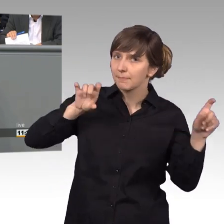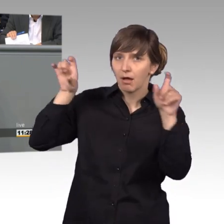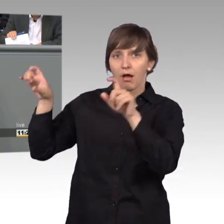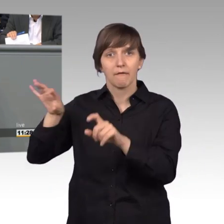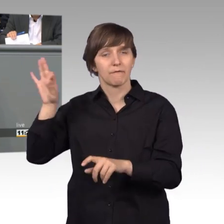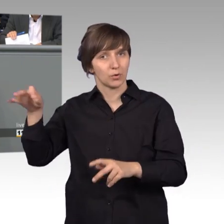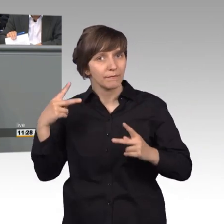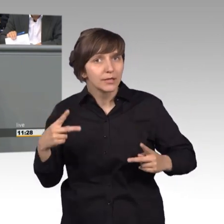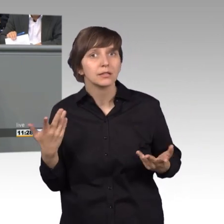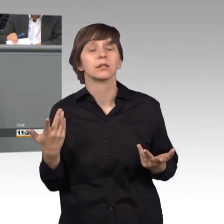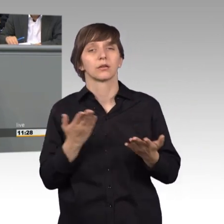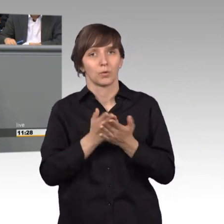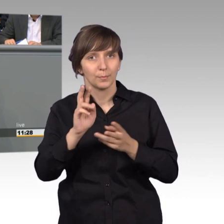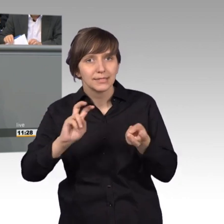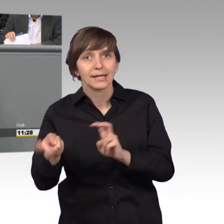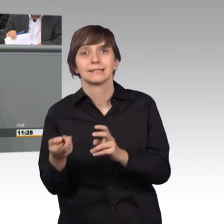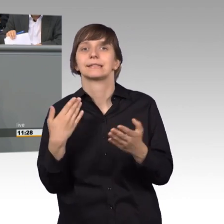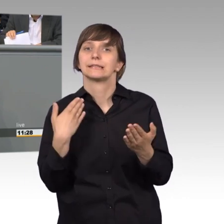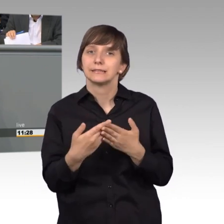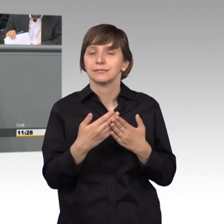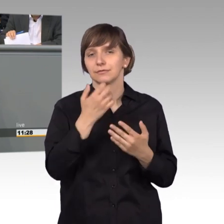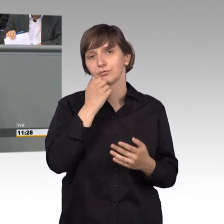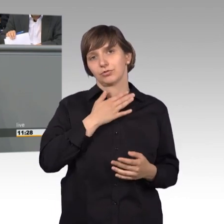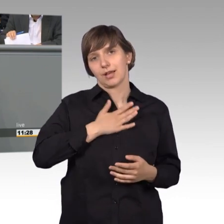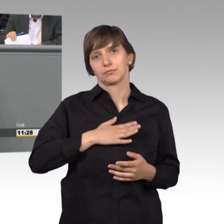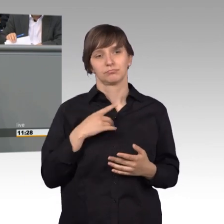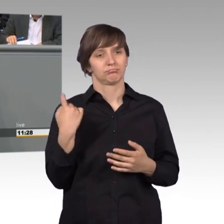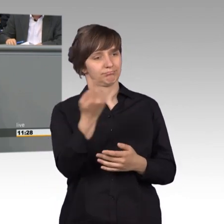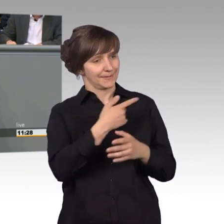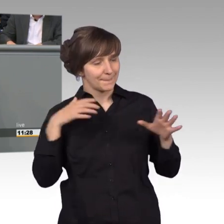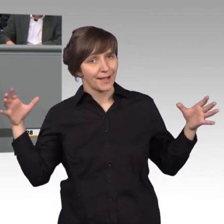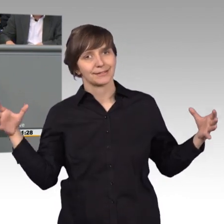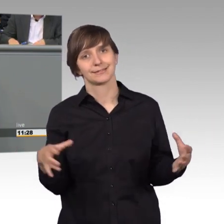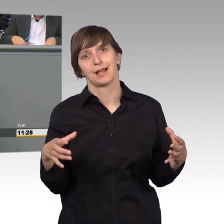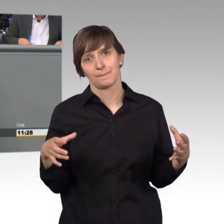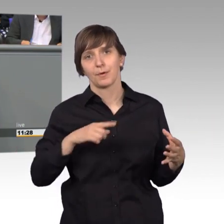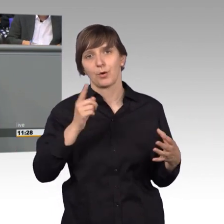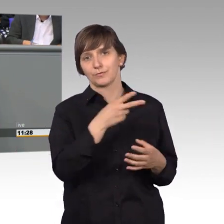Und in diesem Sinne, möchte ich auch gemeinsam mit Ihnen, und den Kolleginnen und Kollegen im Jahr 2018,